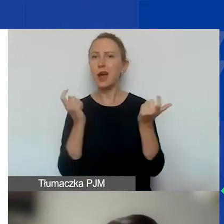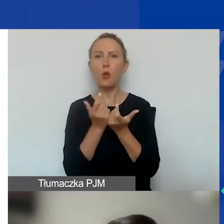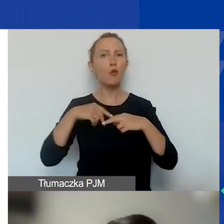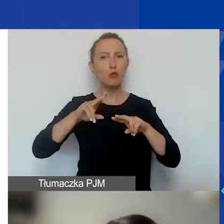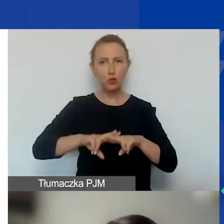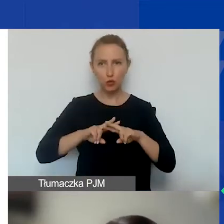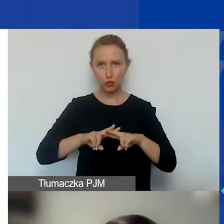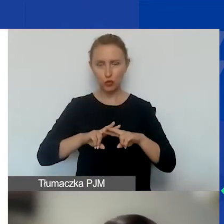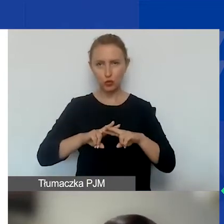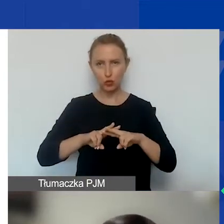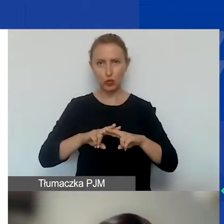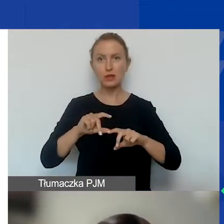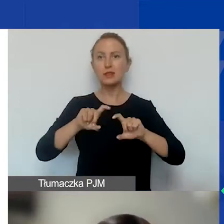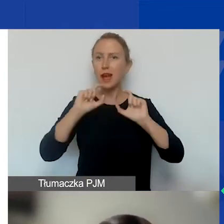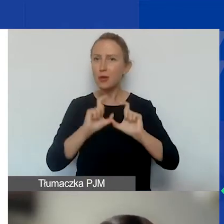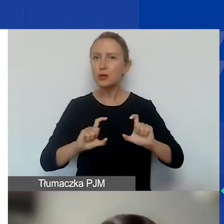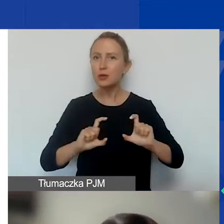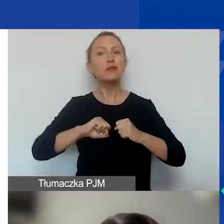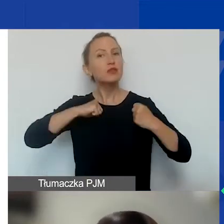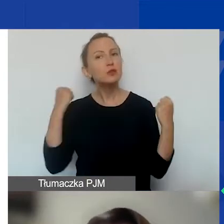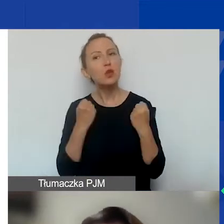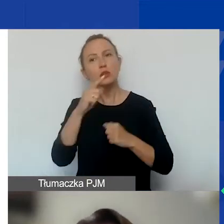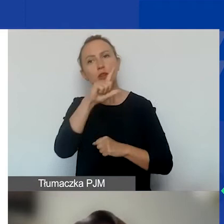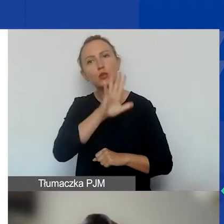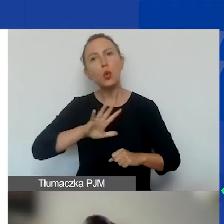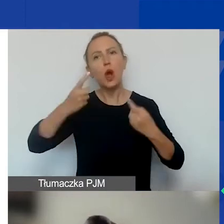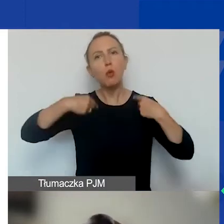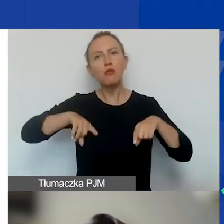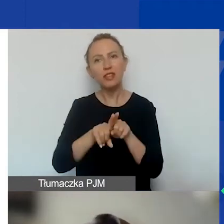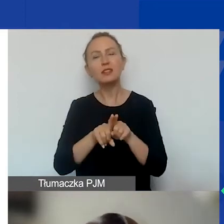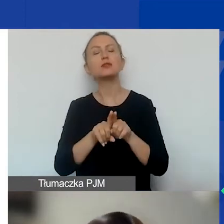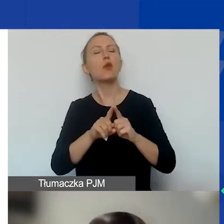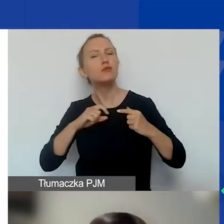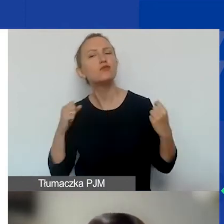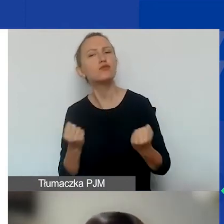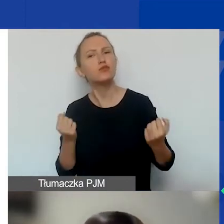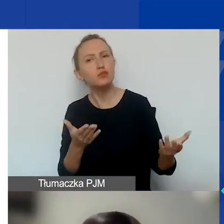pozostaje cały czas wzmocnienie społeczeństwa obywatelskiego, aktywności obywatelskiej